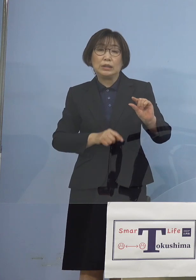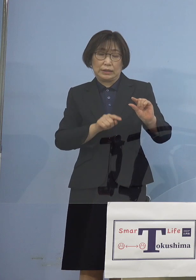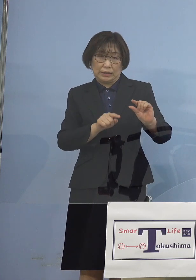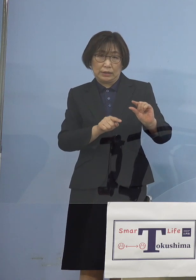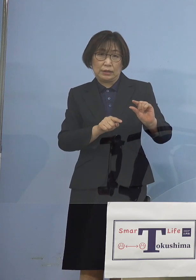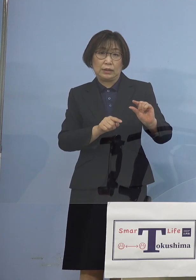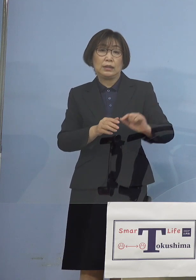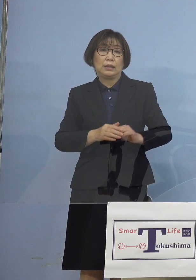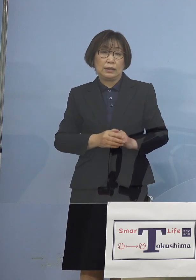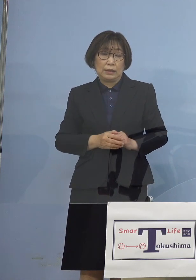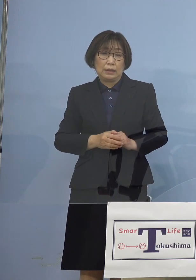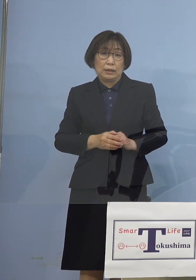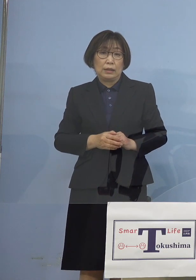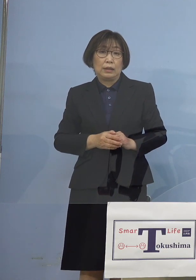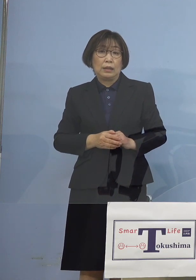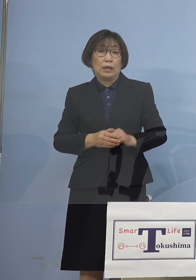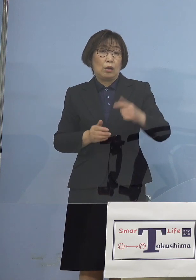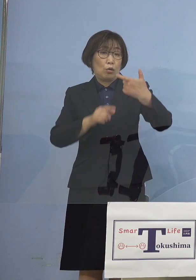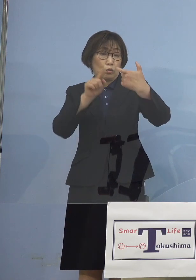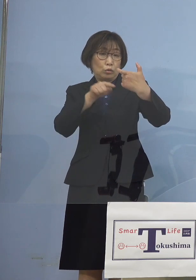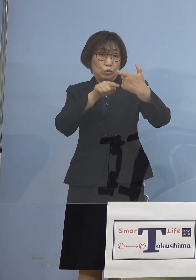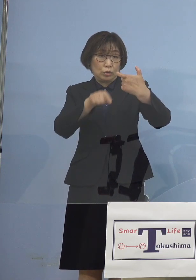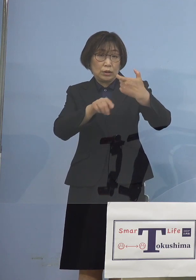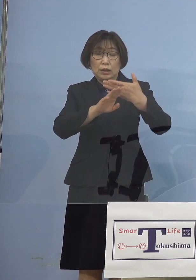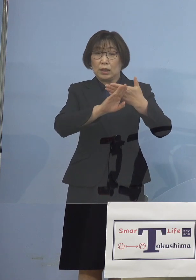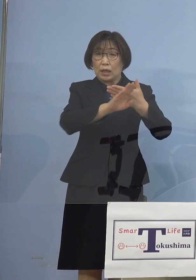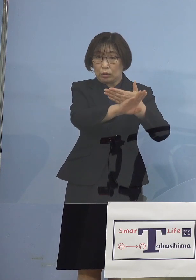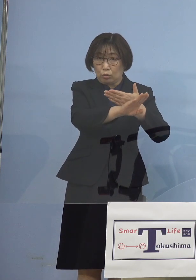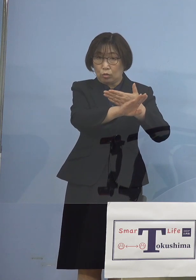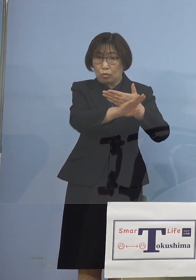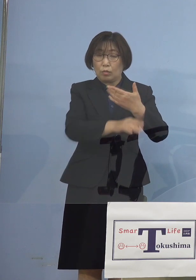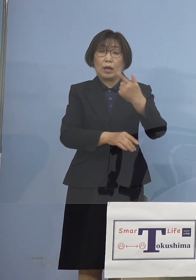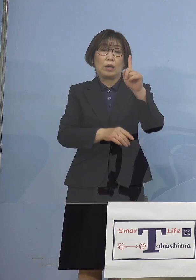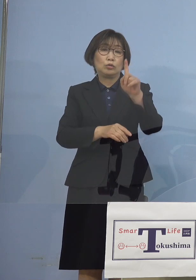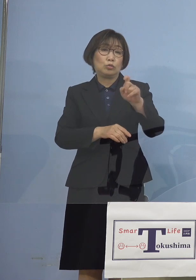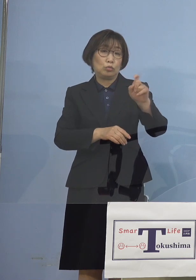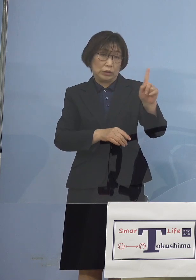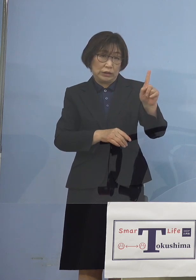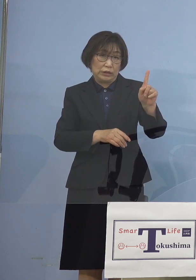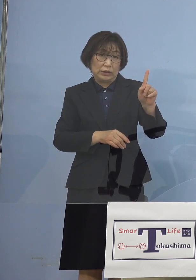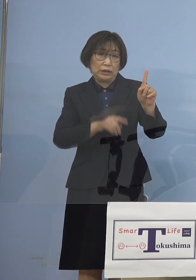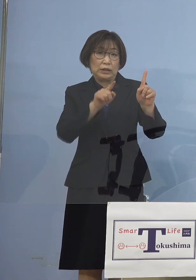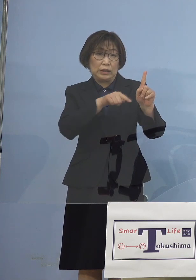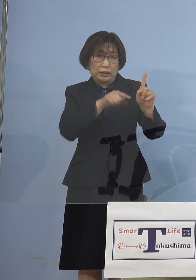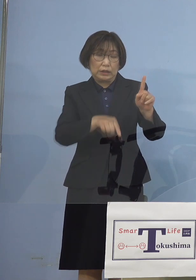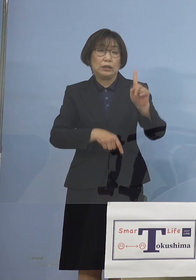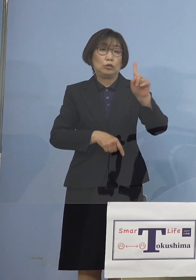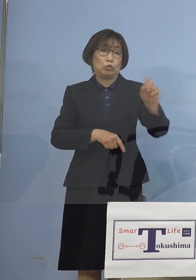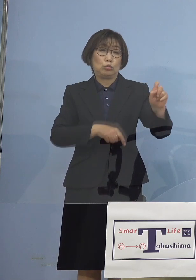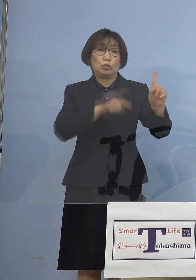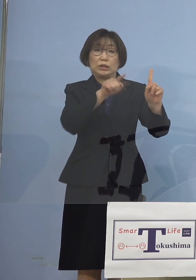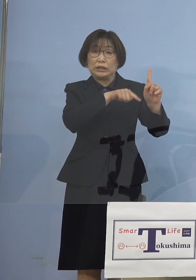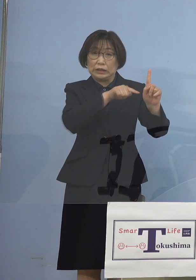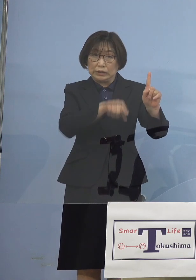60名のあと 11名、11名、9名そして12名